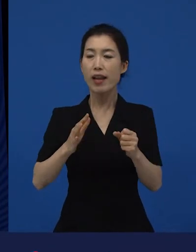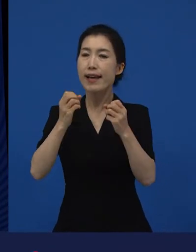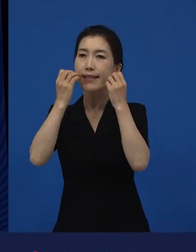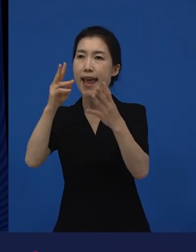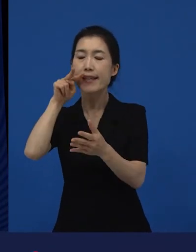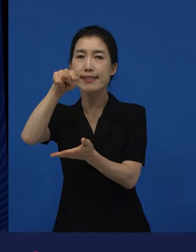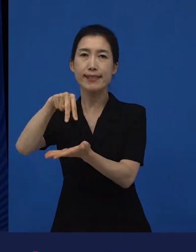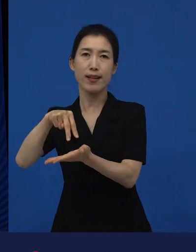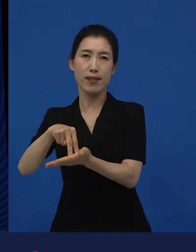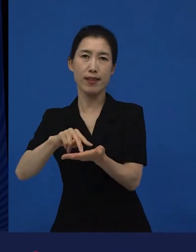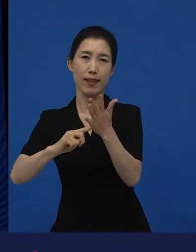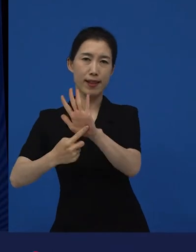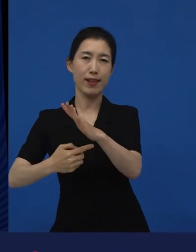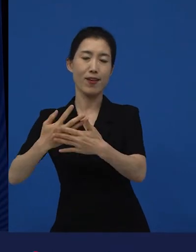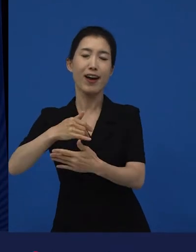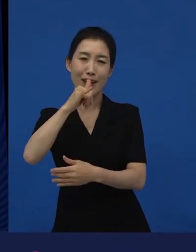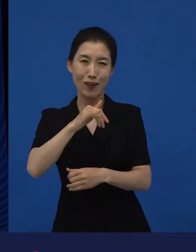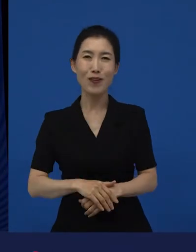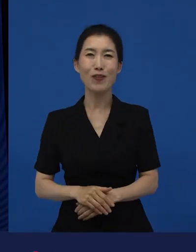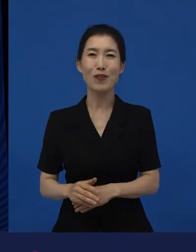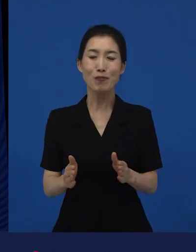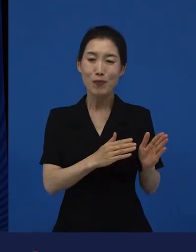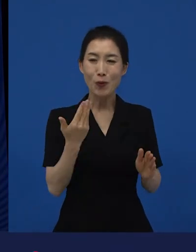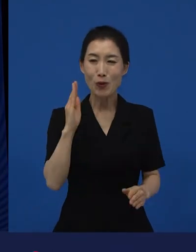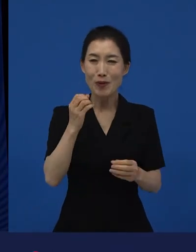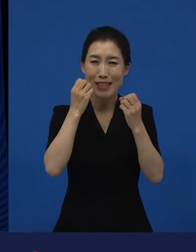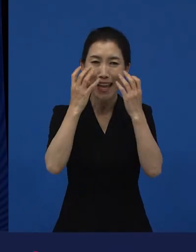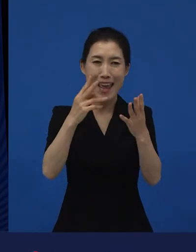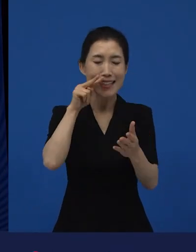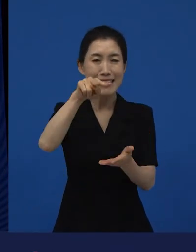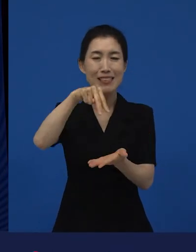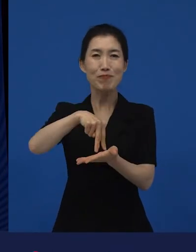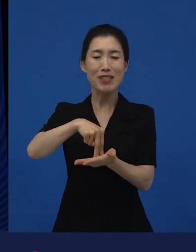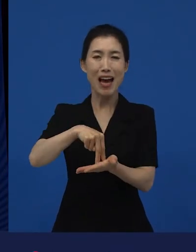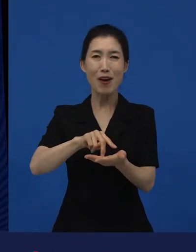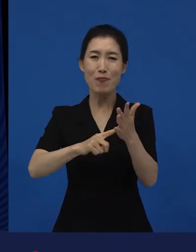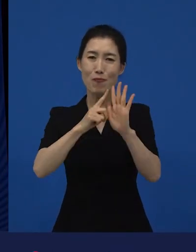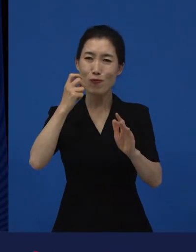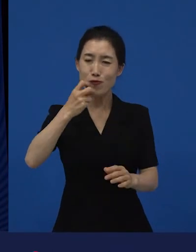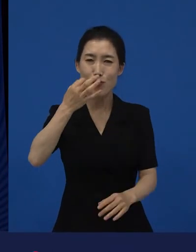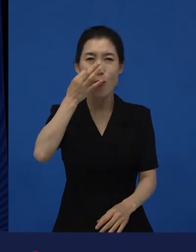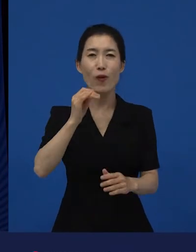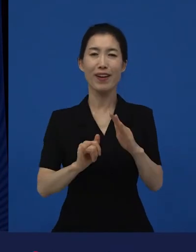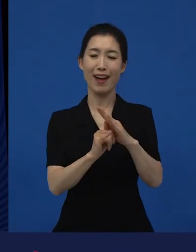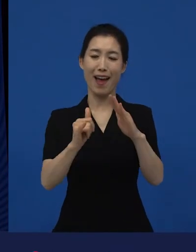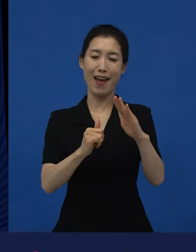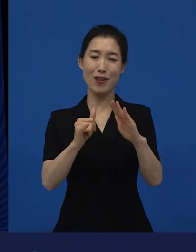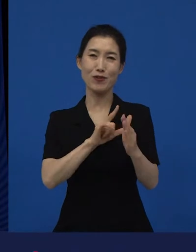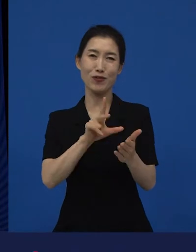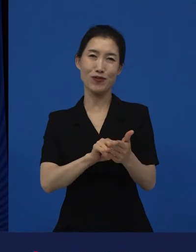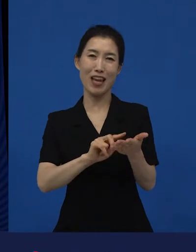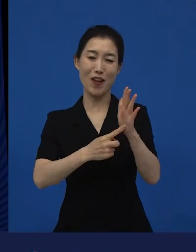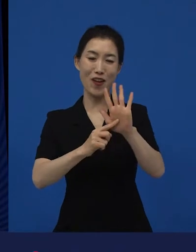그리고 또 최근에는 가장 많은 새로운 시선이 얘기되고 있는 게 가족이라는 것인 것 같아요.